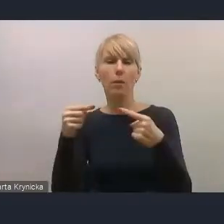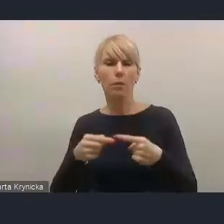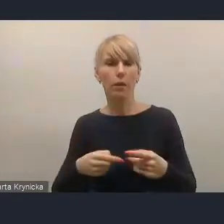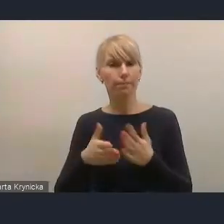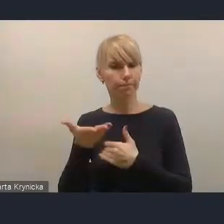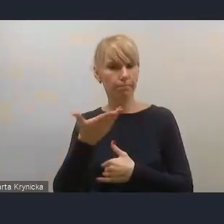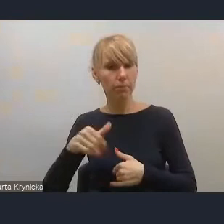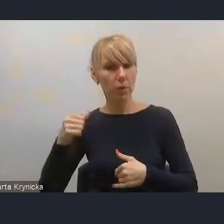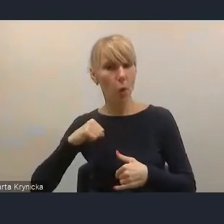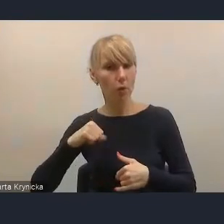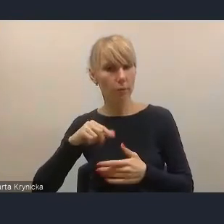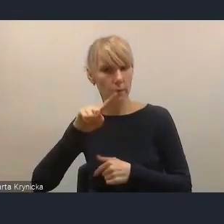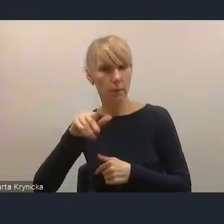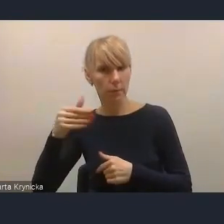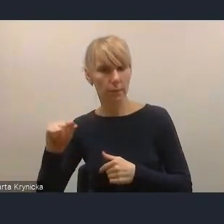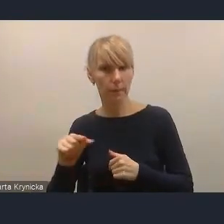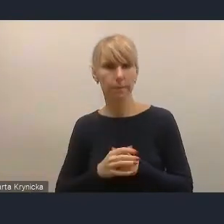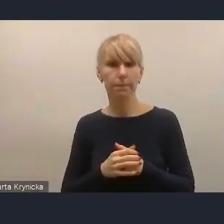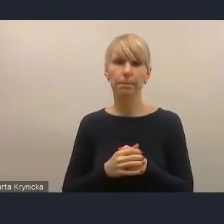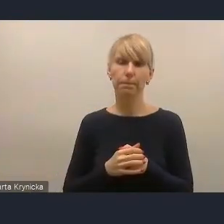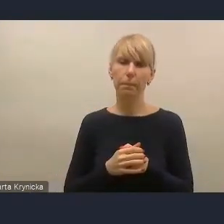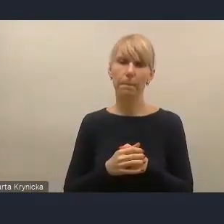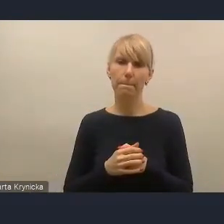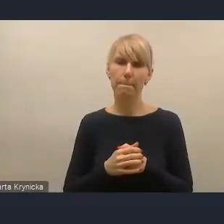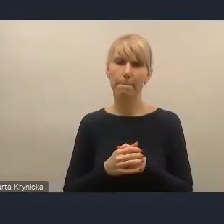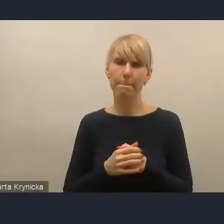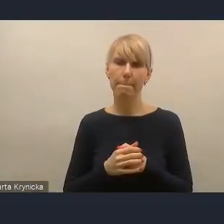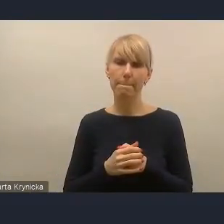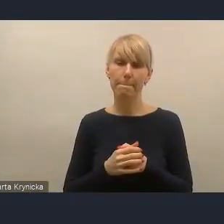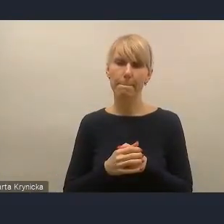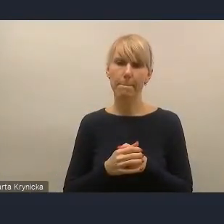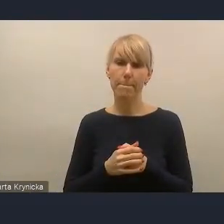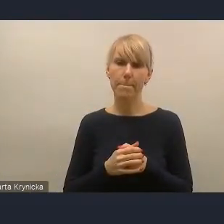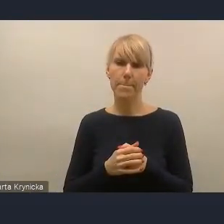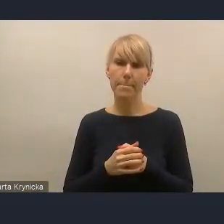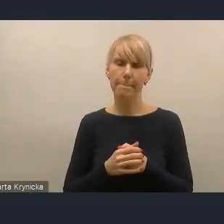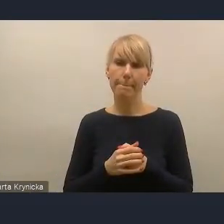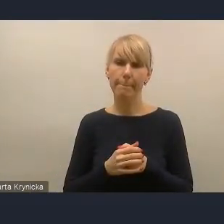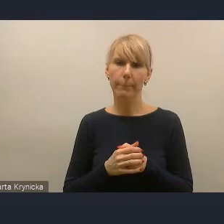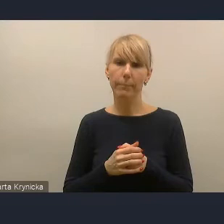Z jednym wyjątkiem, czy też z jednym... pani dyrektor o tym mówiła.